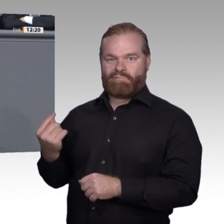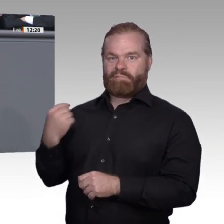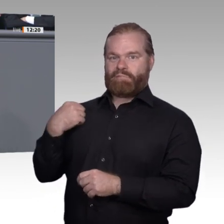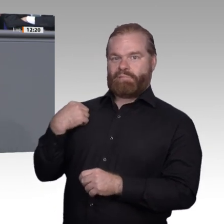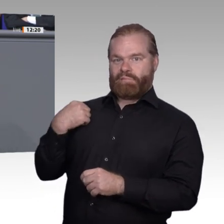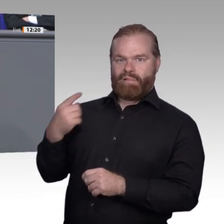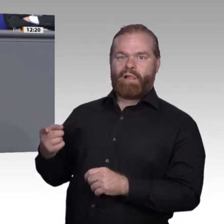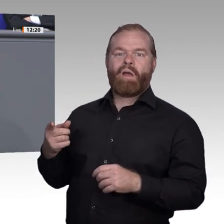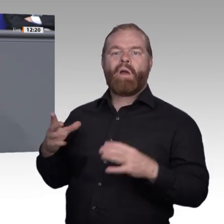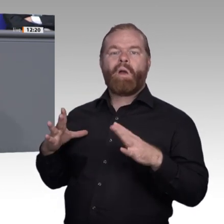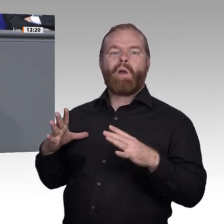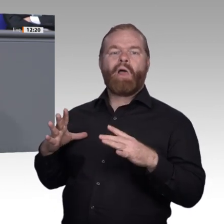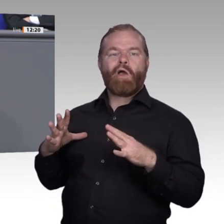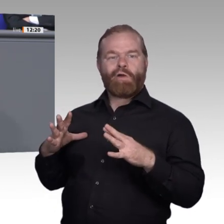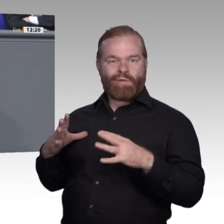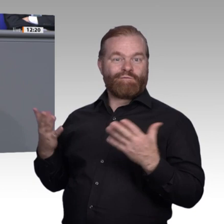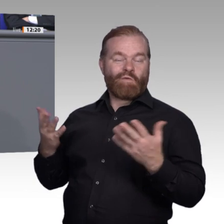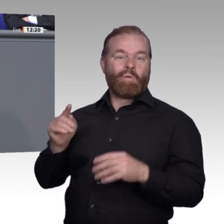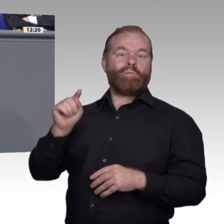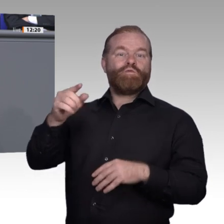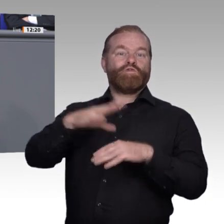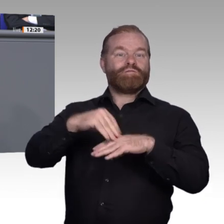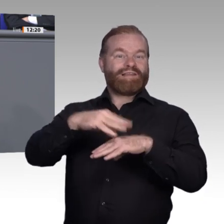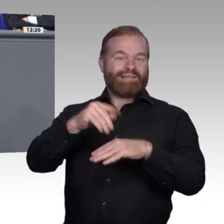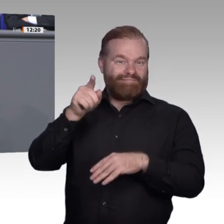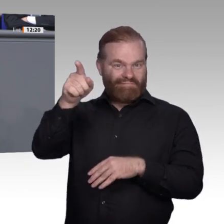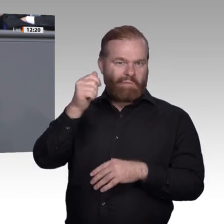und handwerkliche Fähigkeiten erwerben. Von vielen seiner Freunde hier in Deutschland